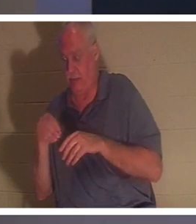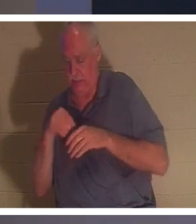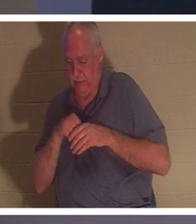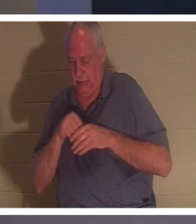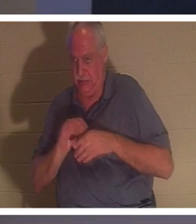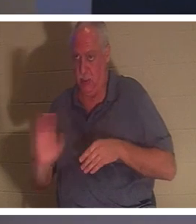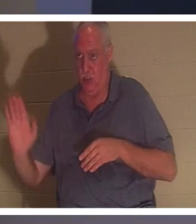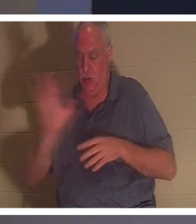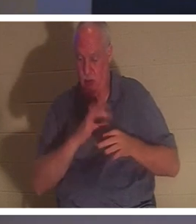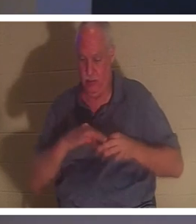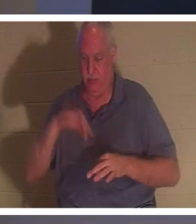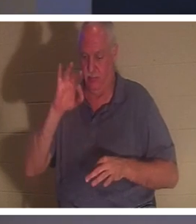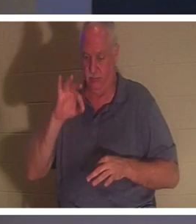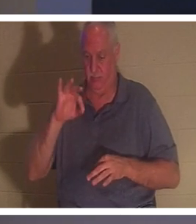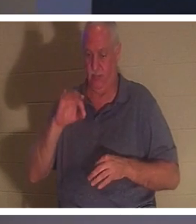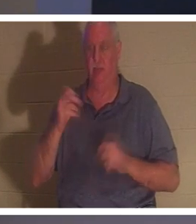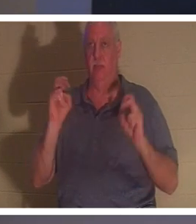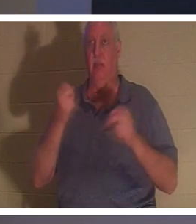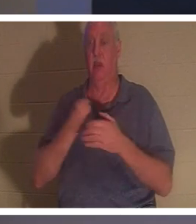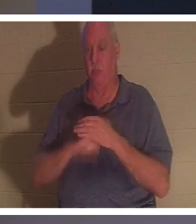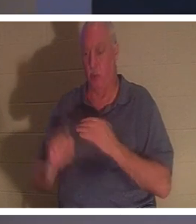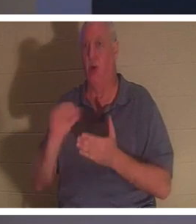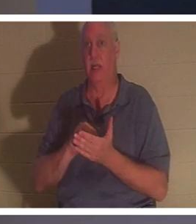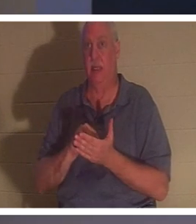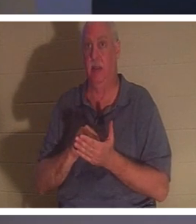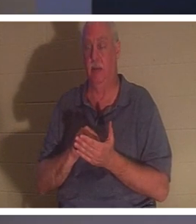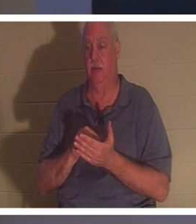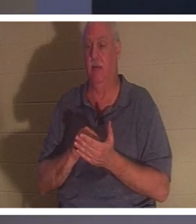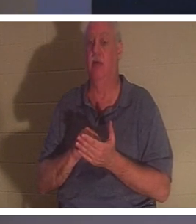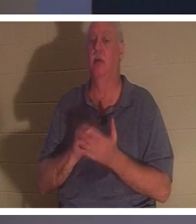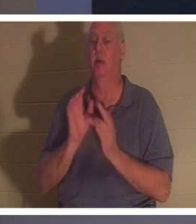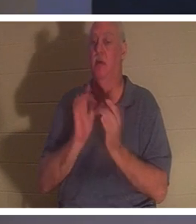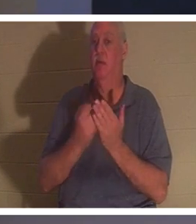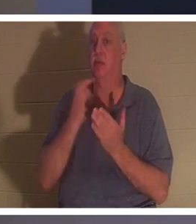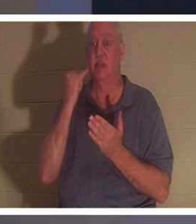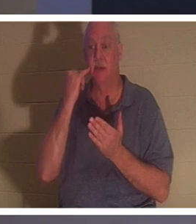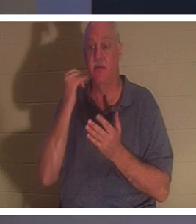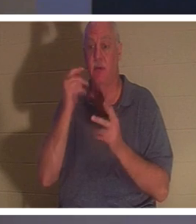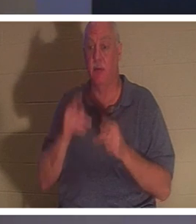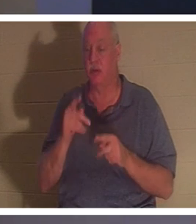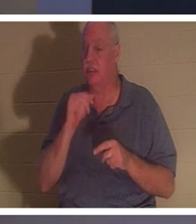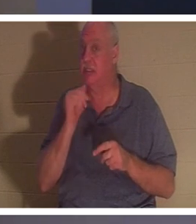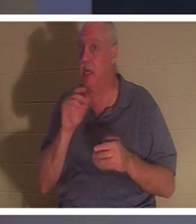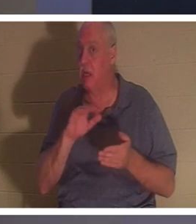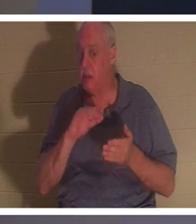あなたは生まれ変わったのです！聖書には「人は新しく生まれなければ神の国を見ることはできない」とあります。